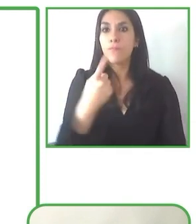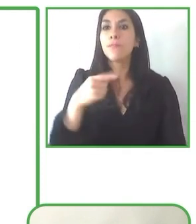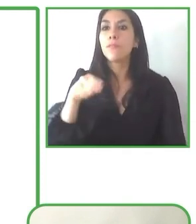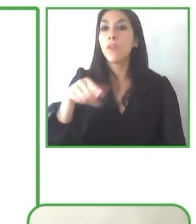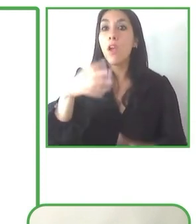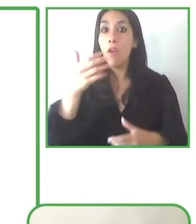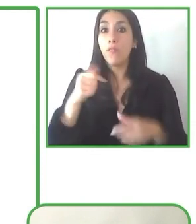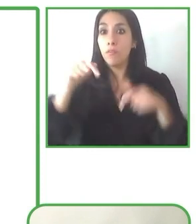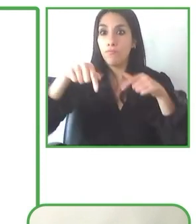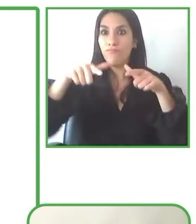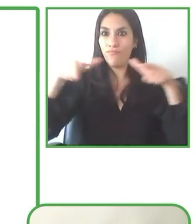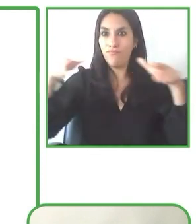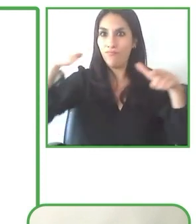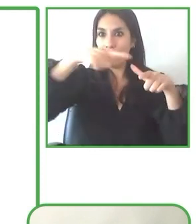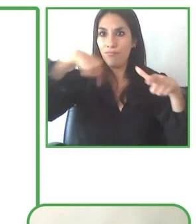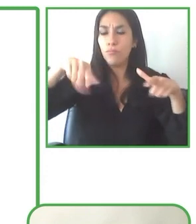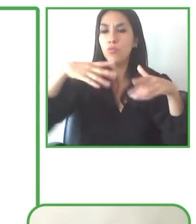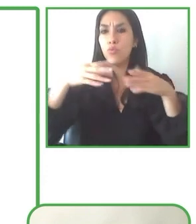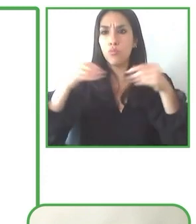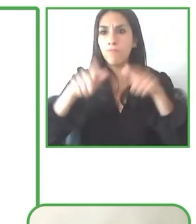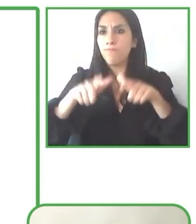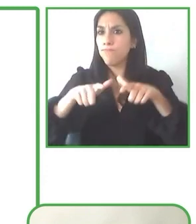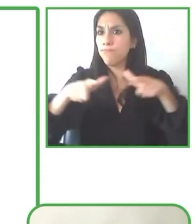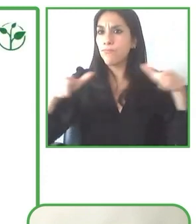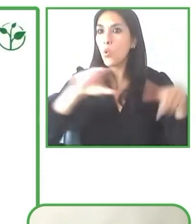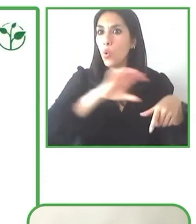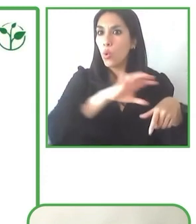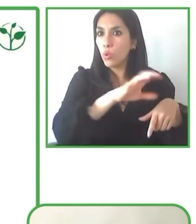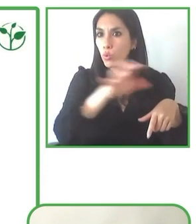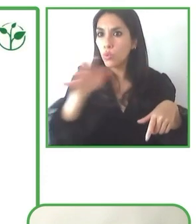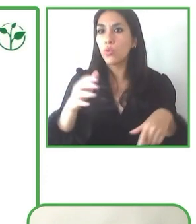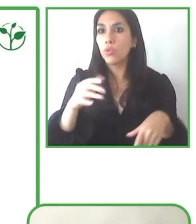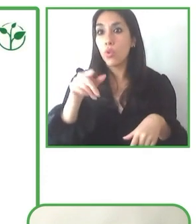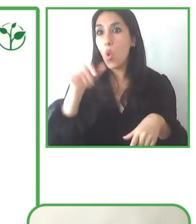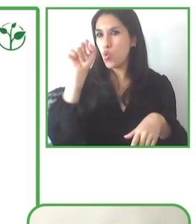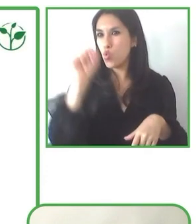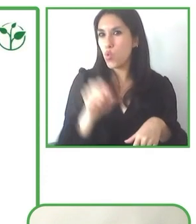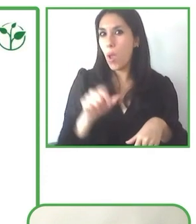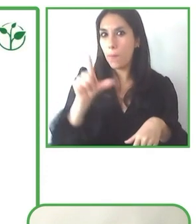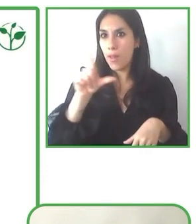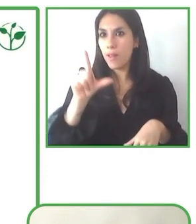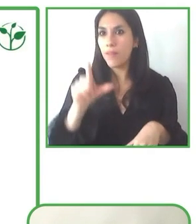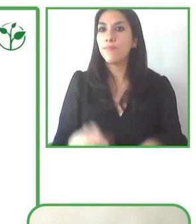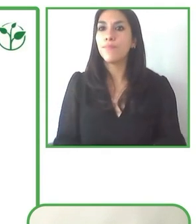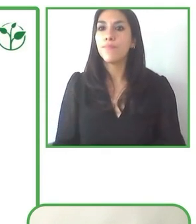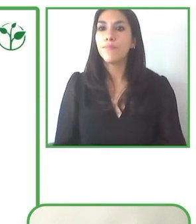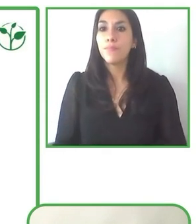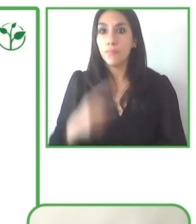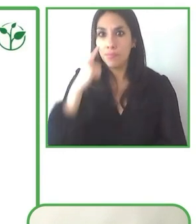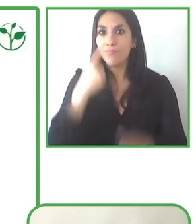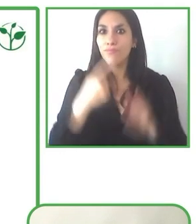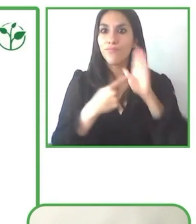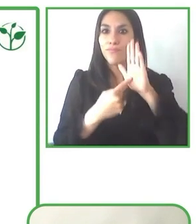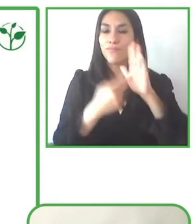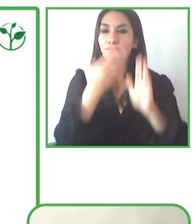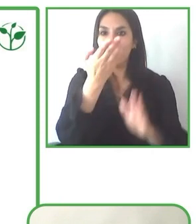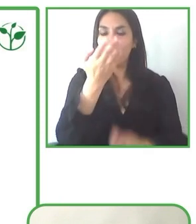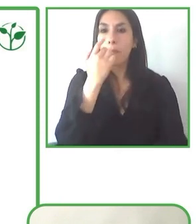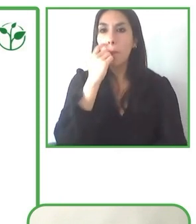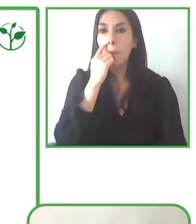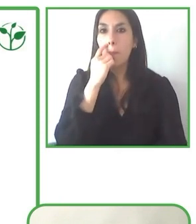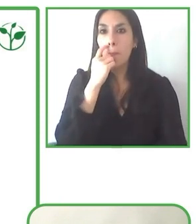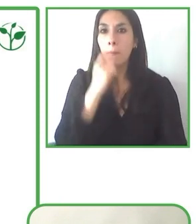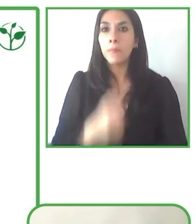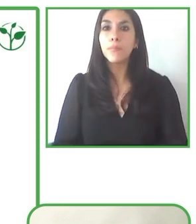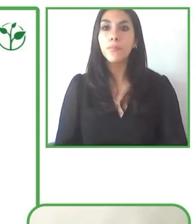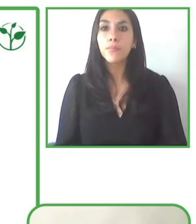La sostenibilidad está siempre en la parte más importante para poder proveer estos